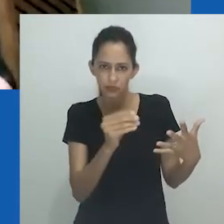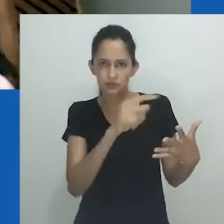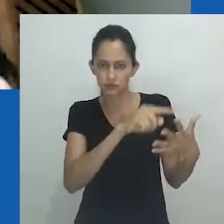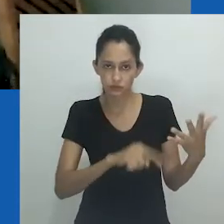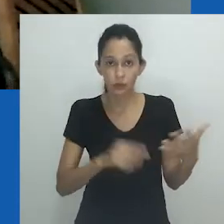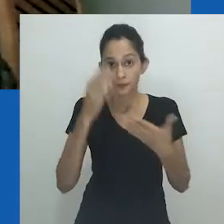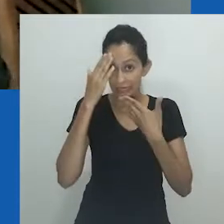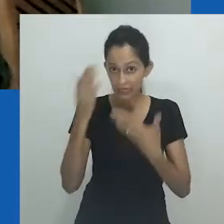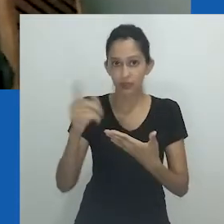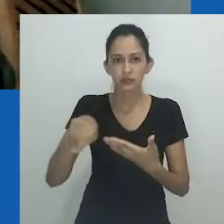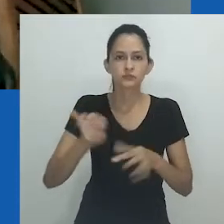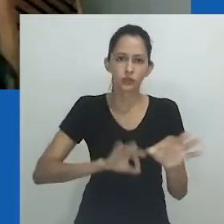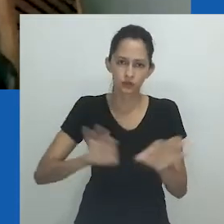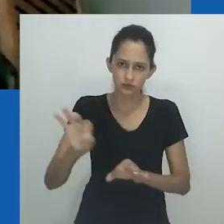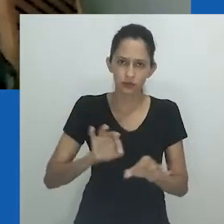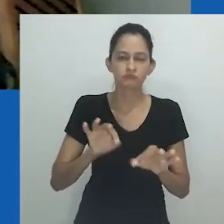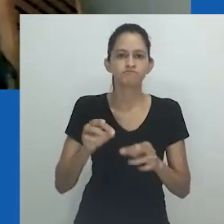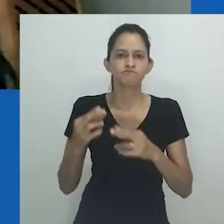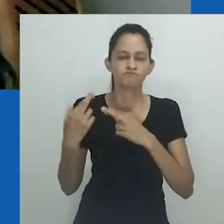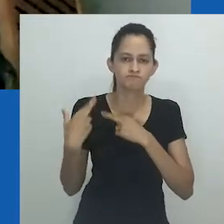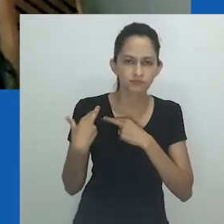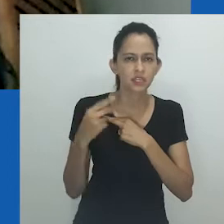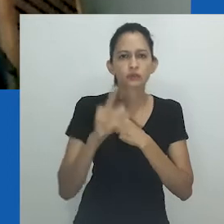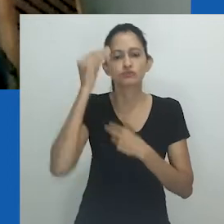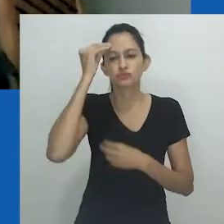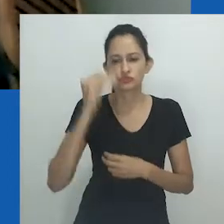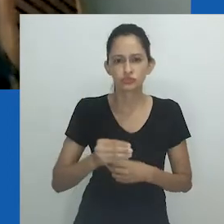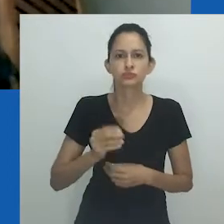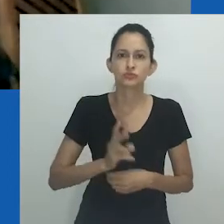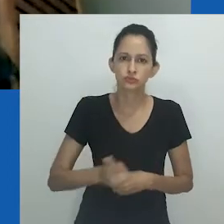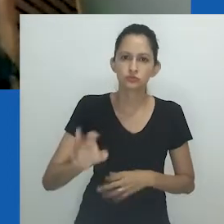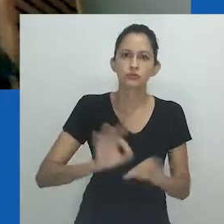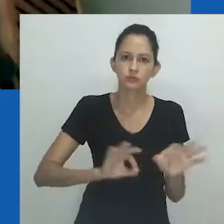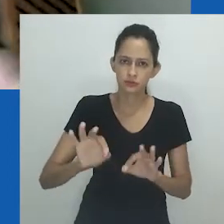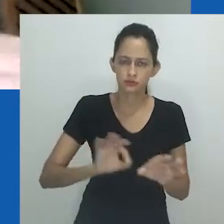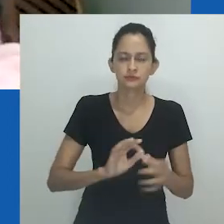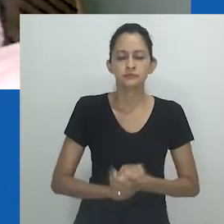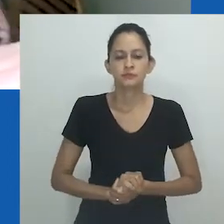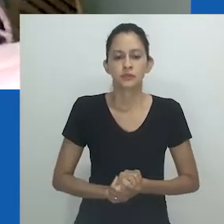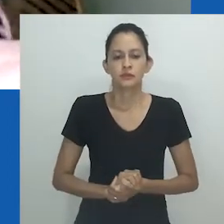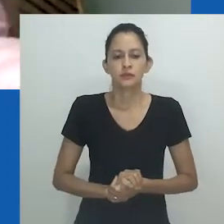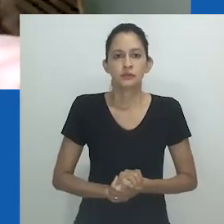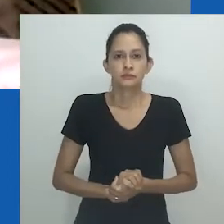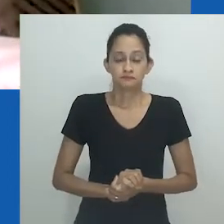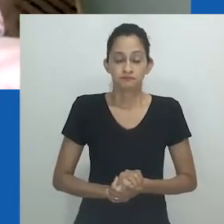Obrigada aos que estão à frente da 32ª RBA por não terem desistido apesar de tudo.